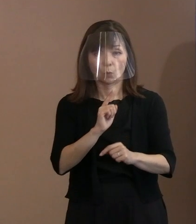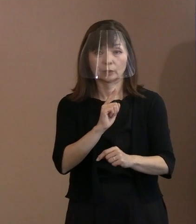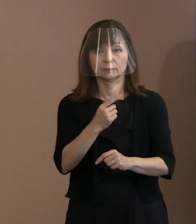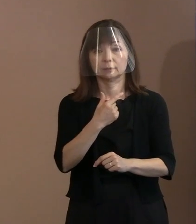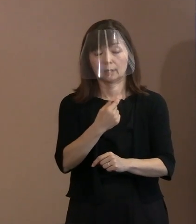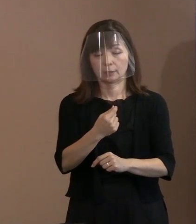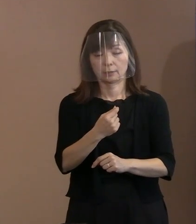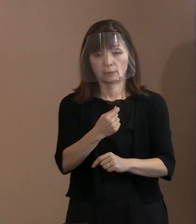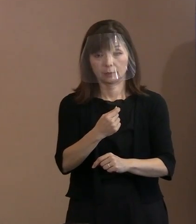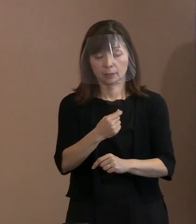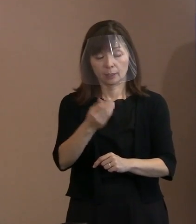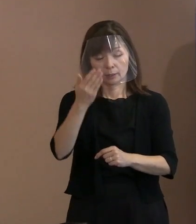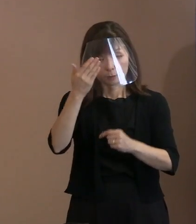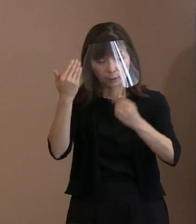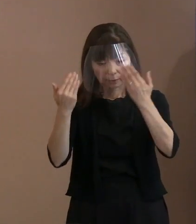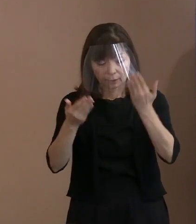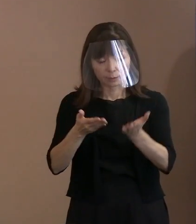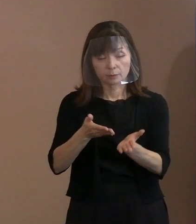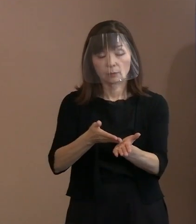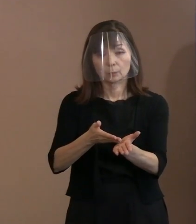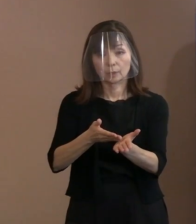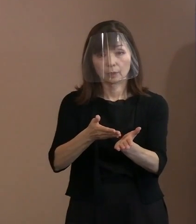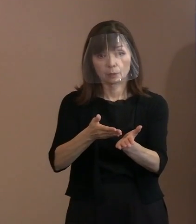だからそこをちゃんと丁寧に説明して､ それでもいろいろな御意見があっても